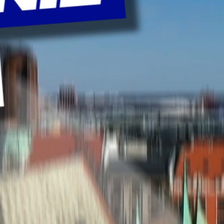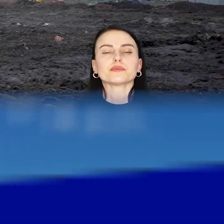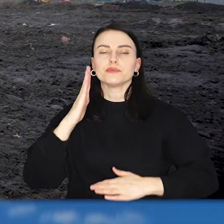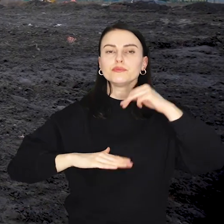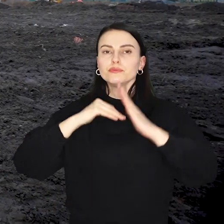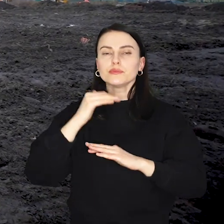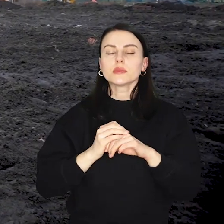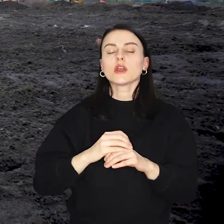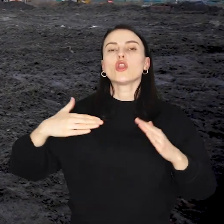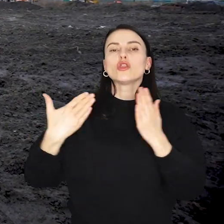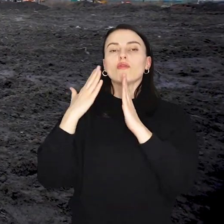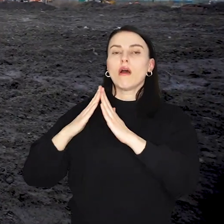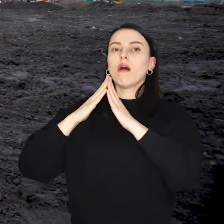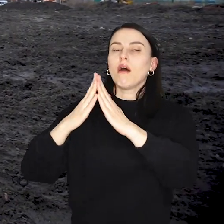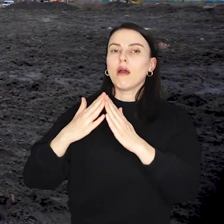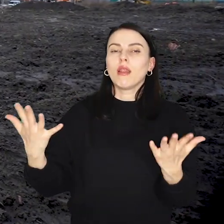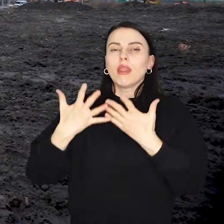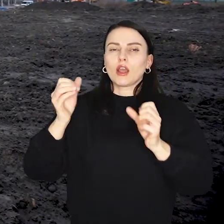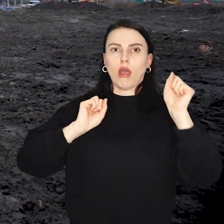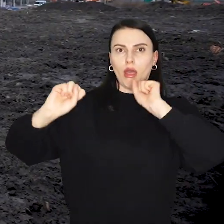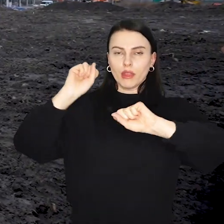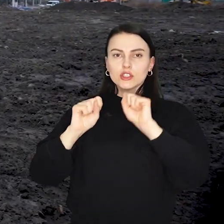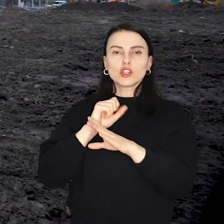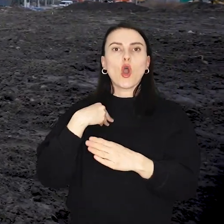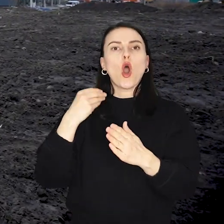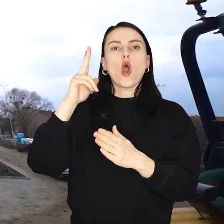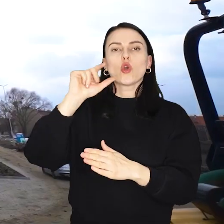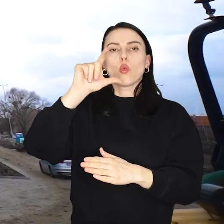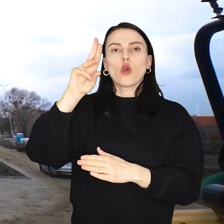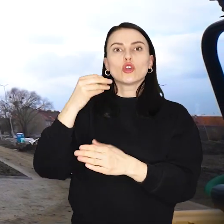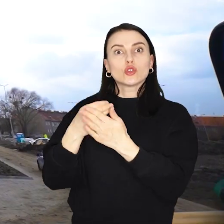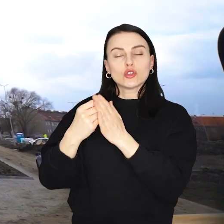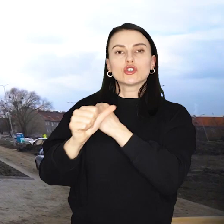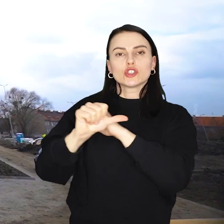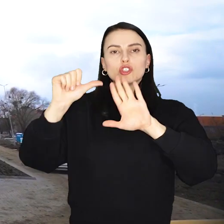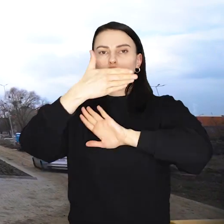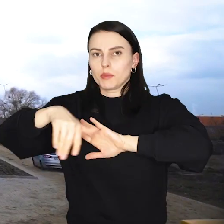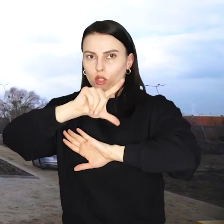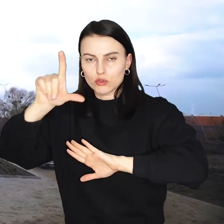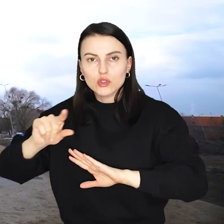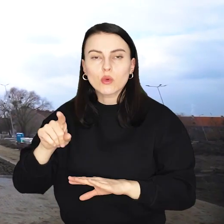Budowa nowej hali lekkoatletycznej na Kłokoczycach kosztowała ponad 66 milionów złotych